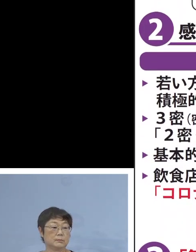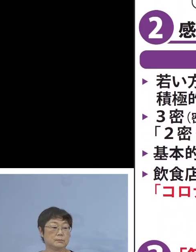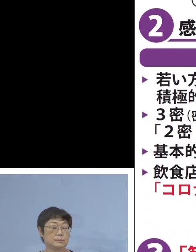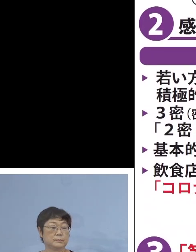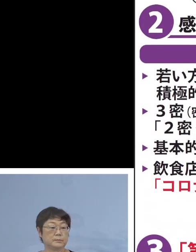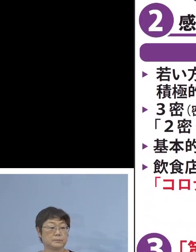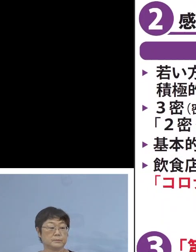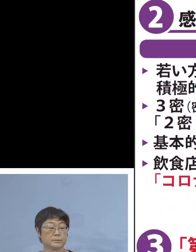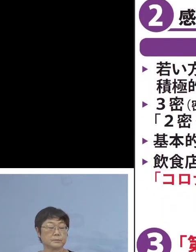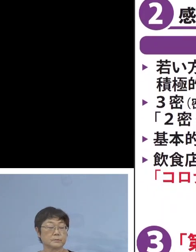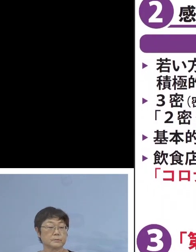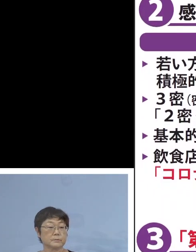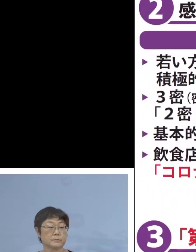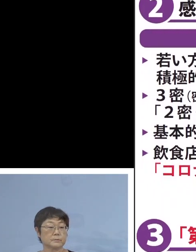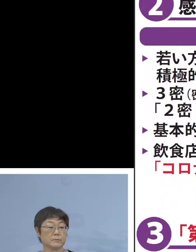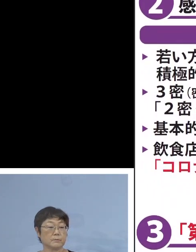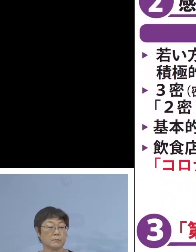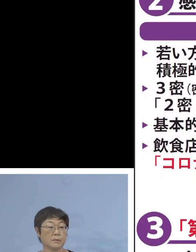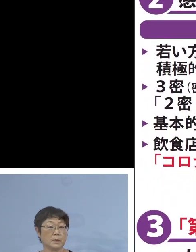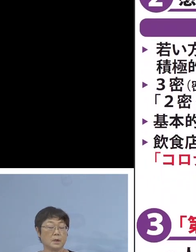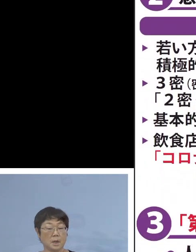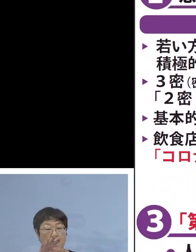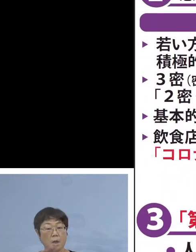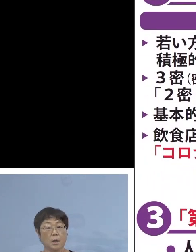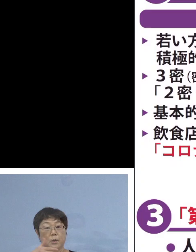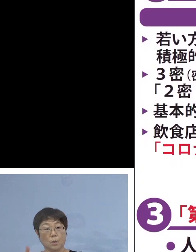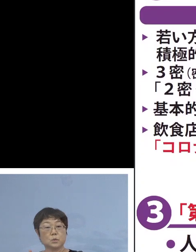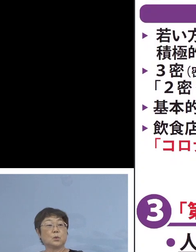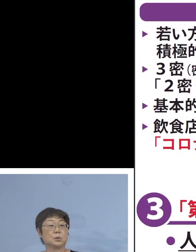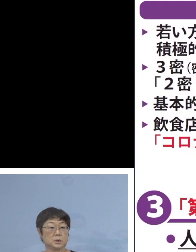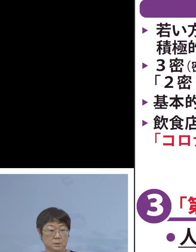少し今の表 解説をさせていただきます